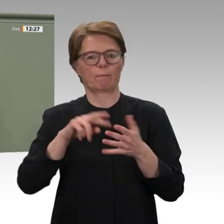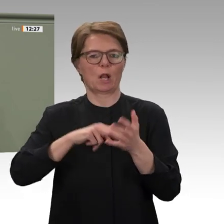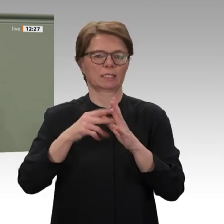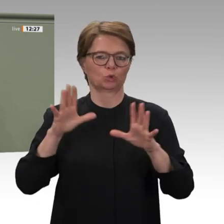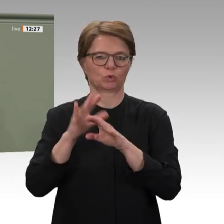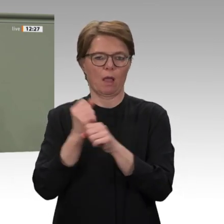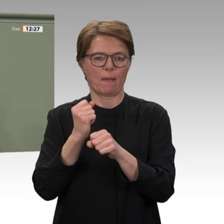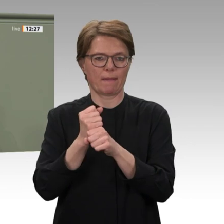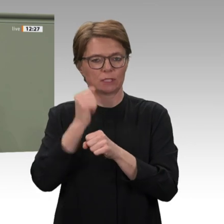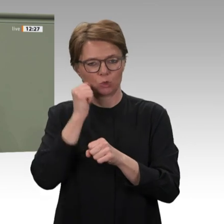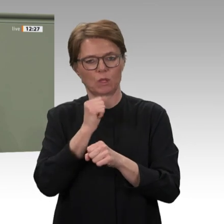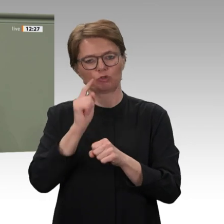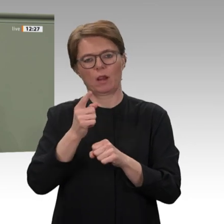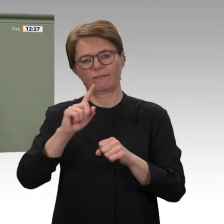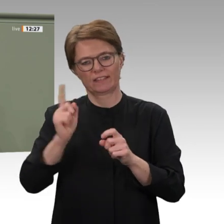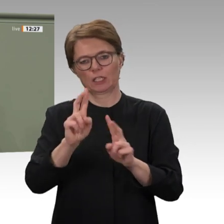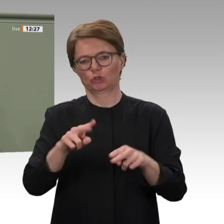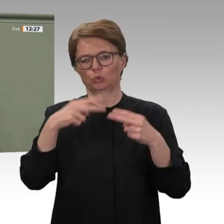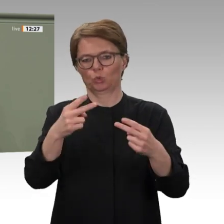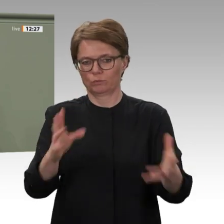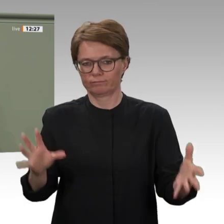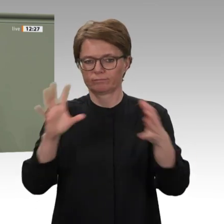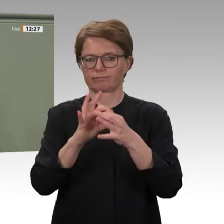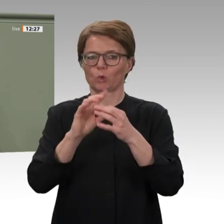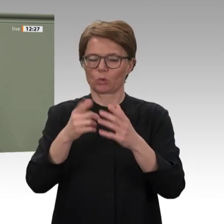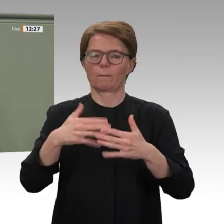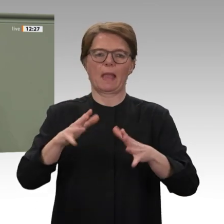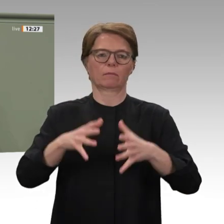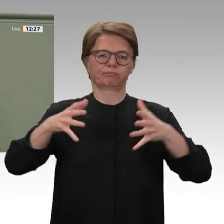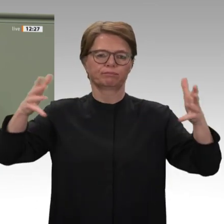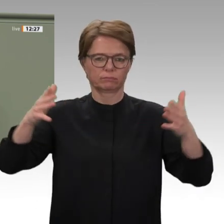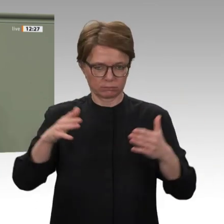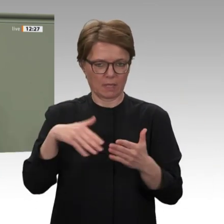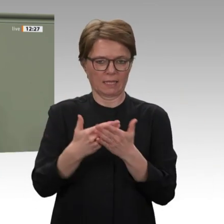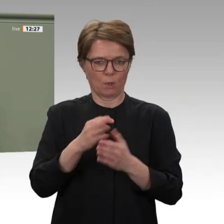Verschärfung der ökonomischen Lage dazu führen, dass das Vertrauen der Menschen